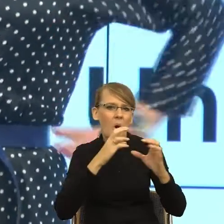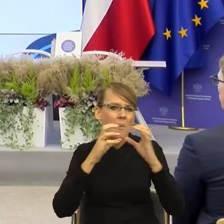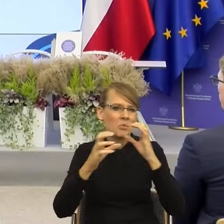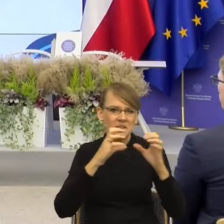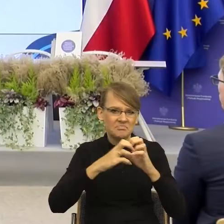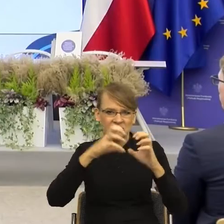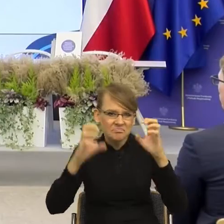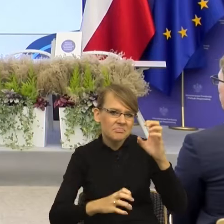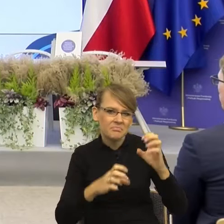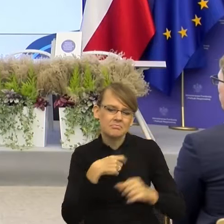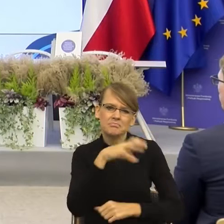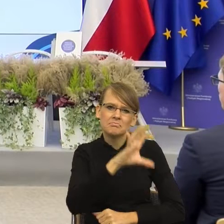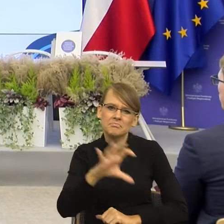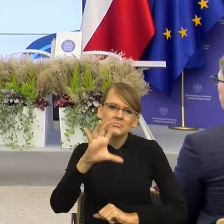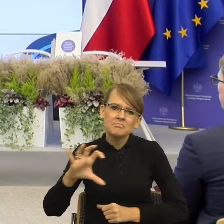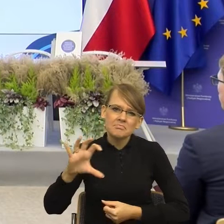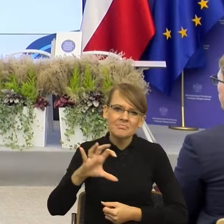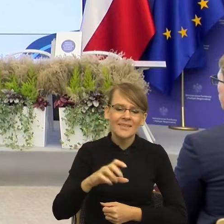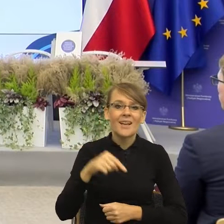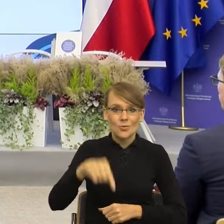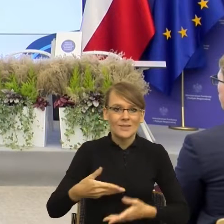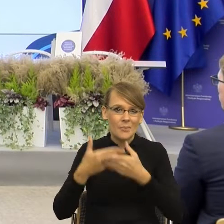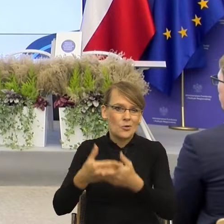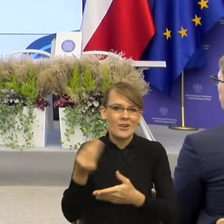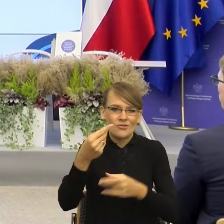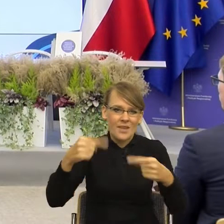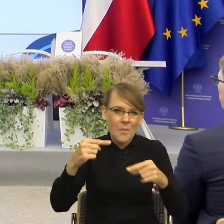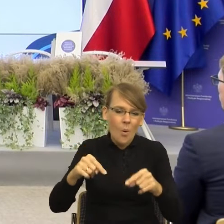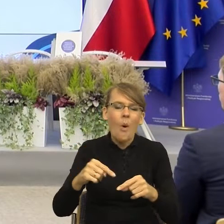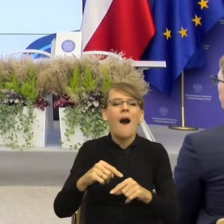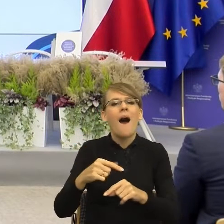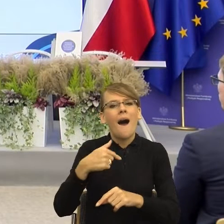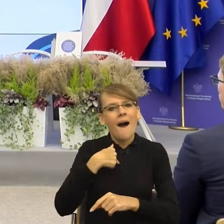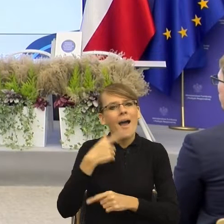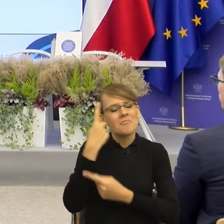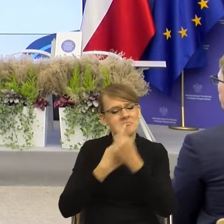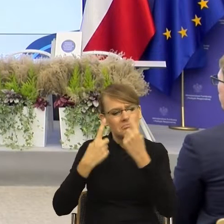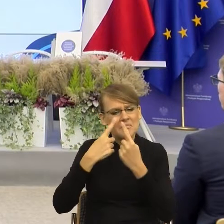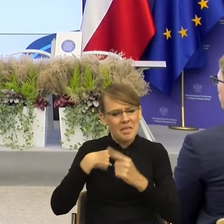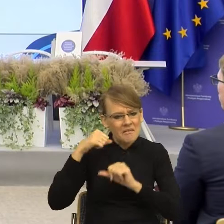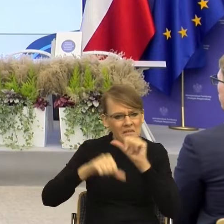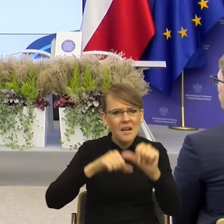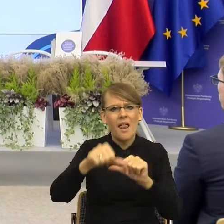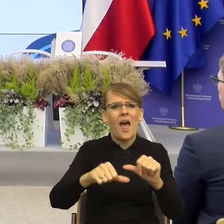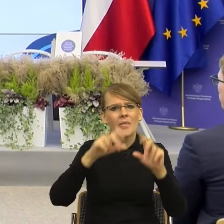zanim jeszcze dostałam od Państwa zaproszenie, że tyle lat zajmuję się językiem i ciągle dostaję pytanie jak jest poprawnie?